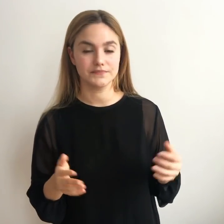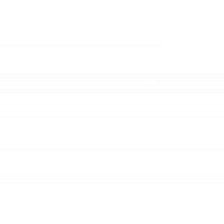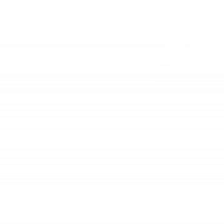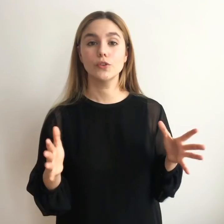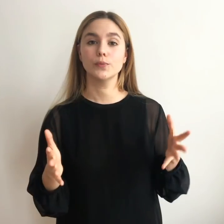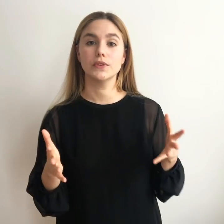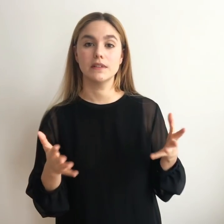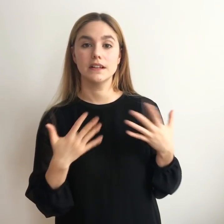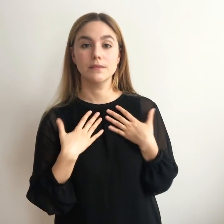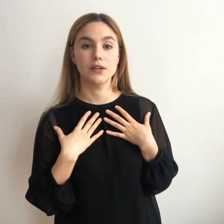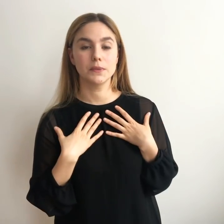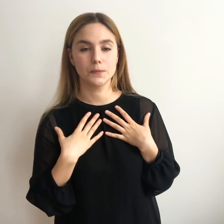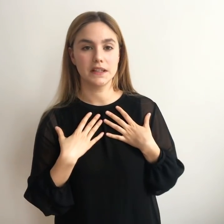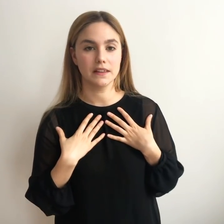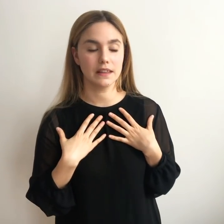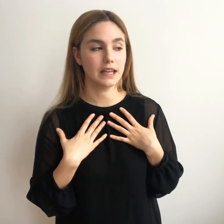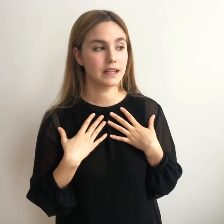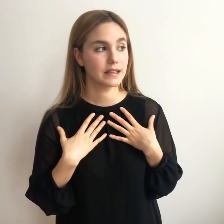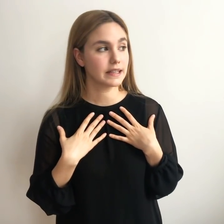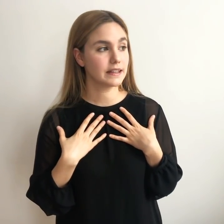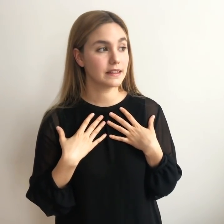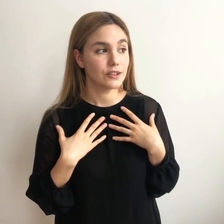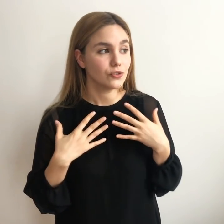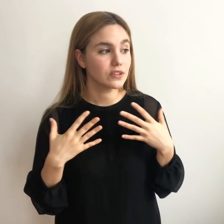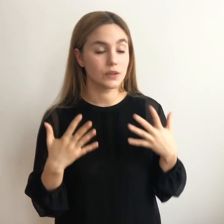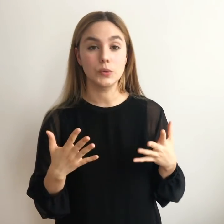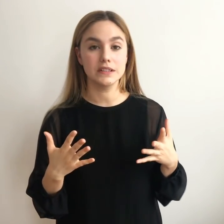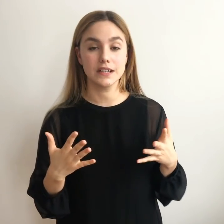Solo os puedo hablar bajo mi experiencia y deciros que se encuentra